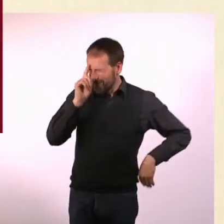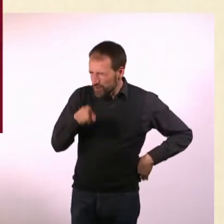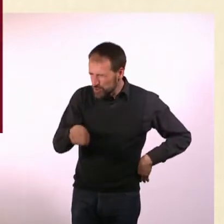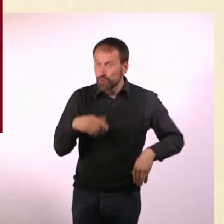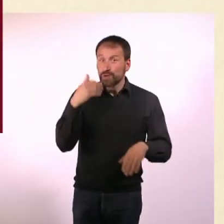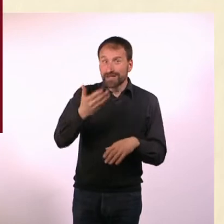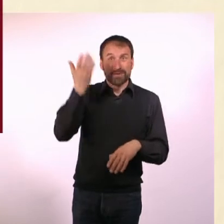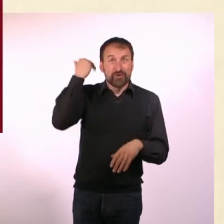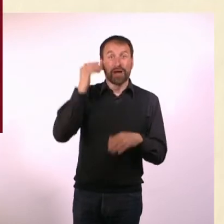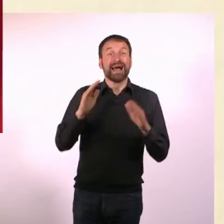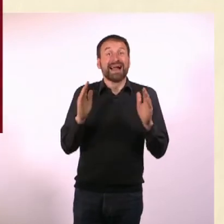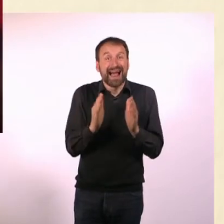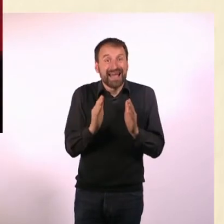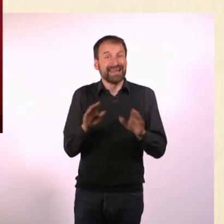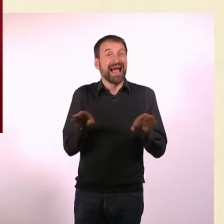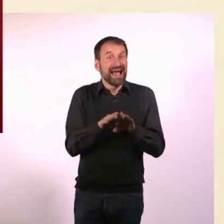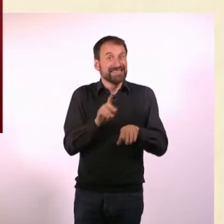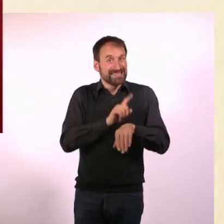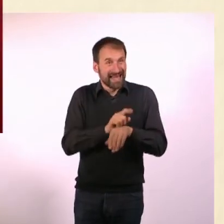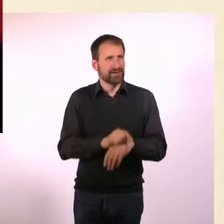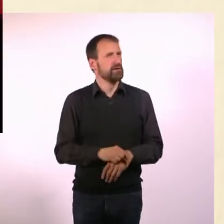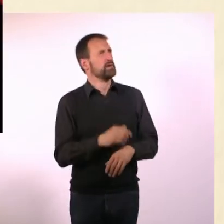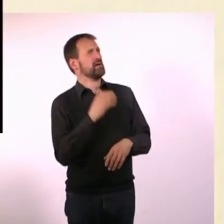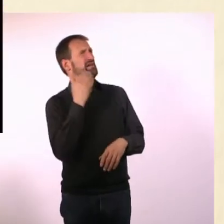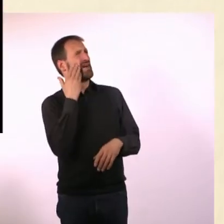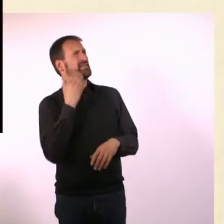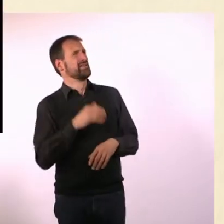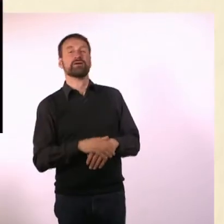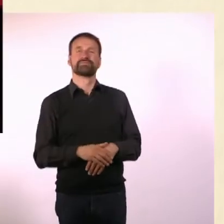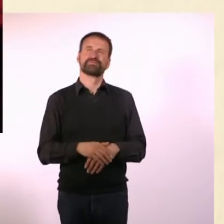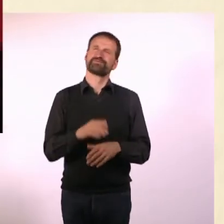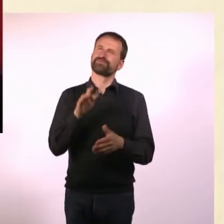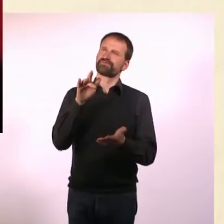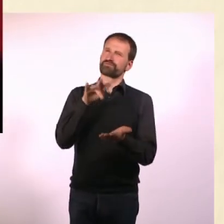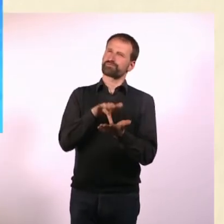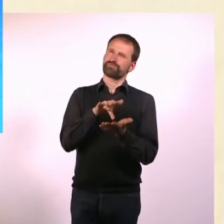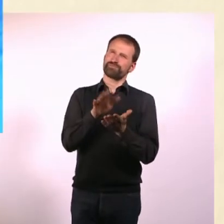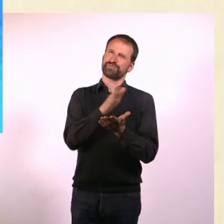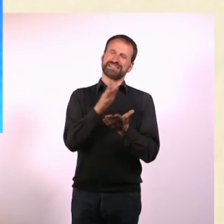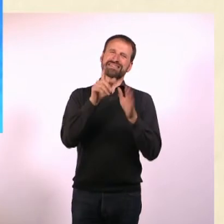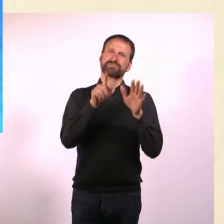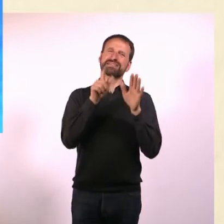Ich weiß auch, wusstest Du das, dass es eine kleine Eiszeit gab? Wann? - Mitte des 17. Jahrhunderts.